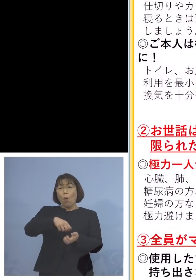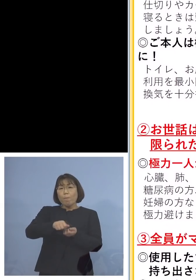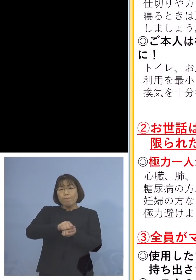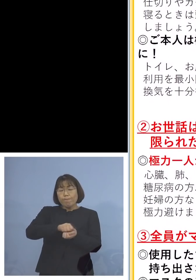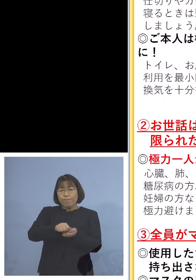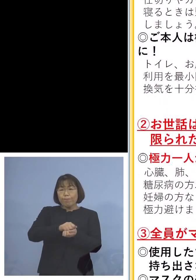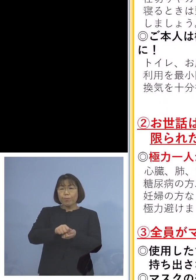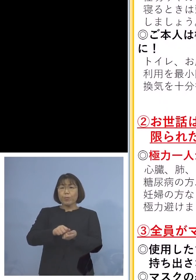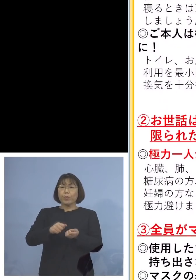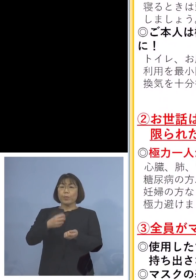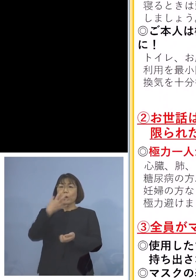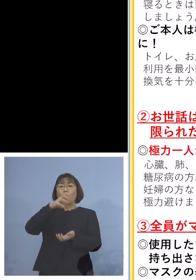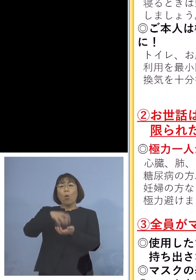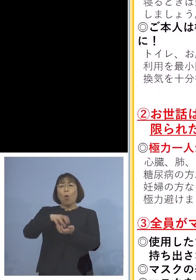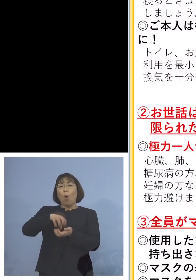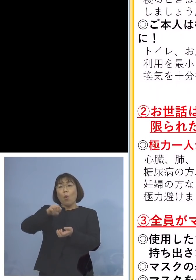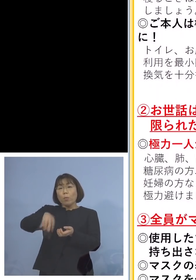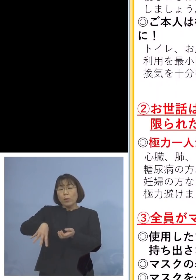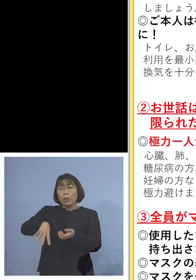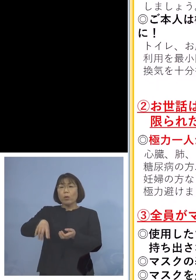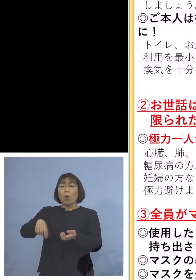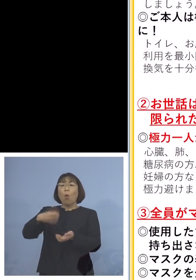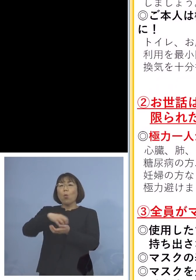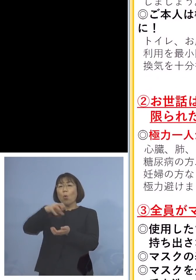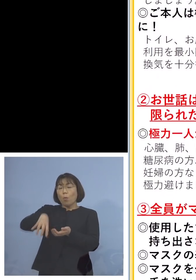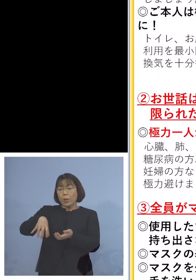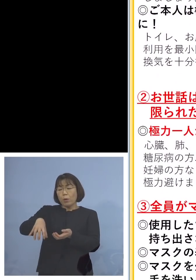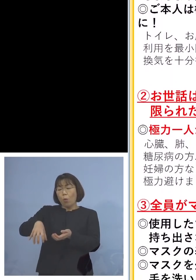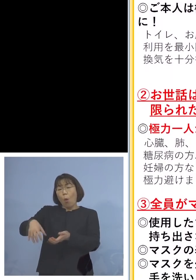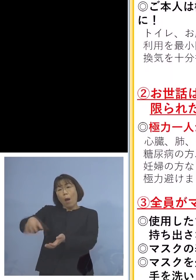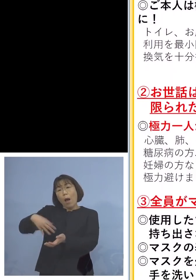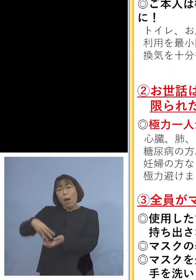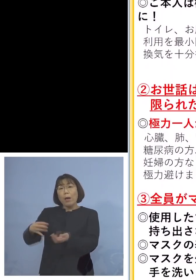ごみを収集していただく皆さん方の 感染防止のためにも